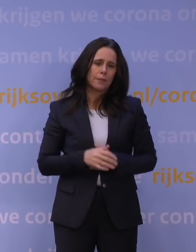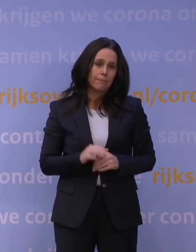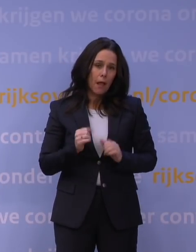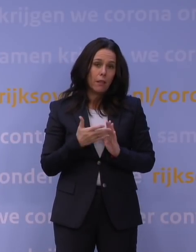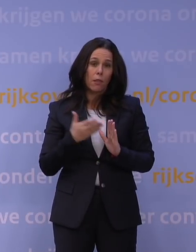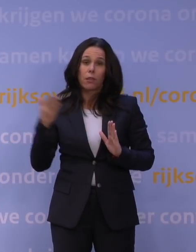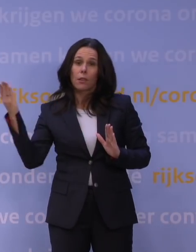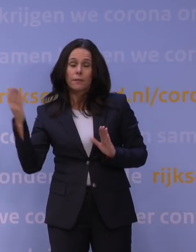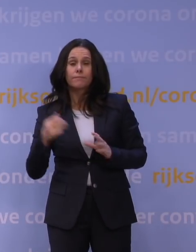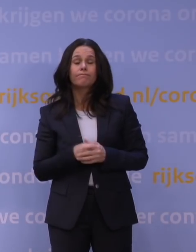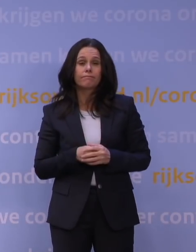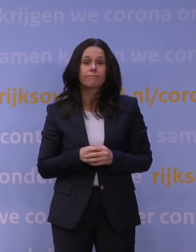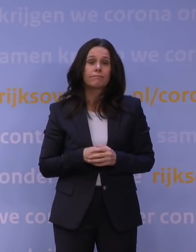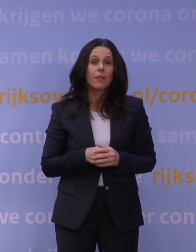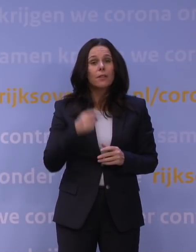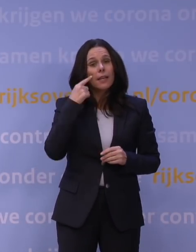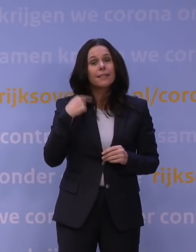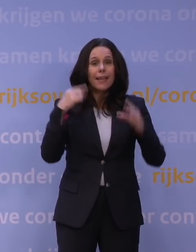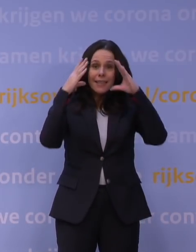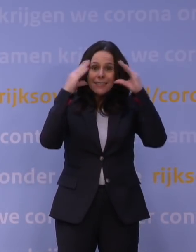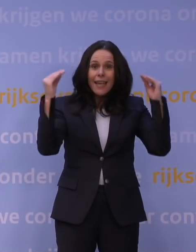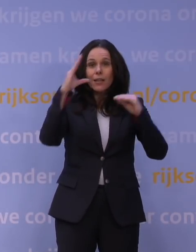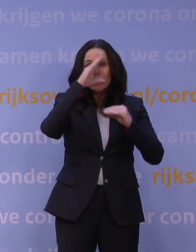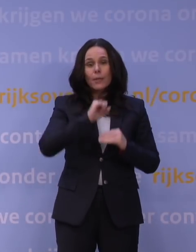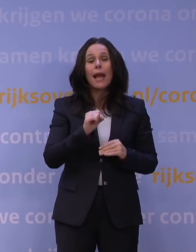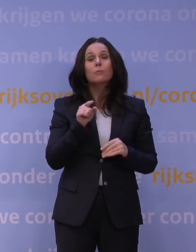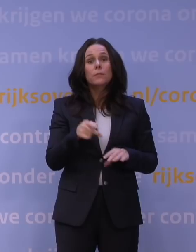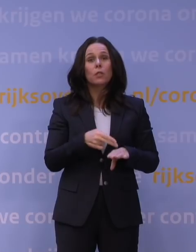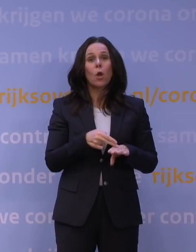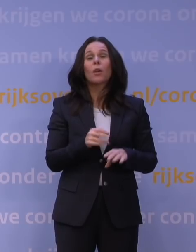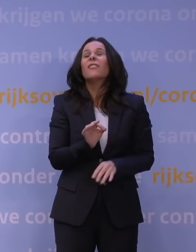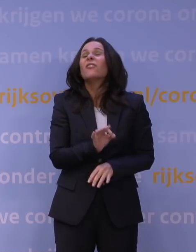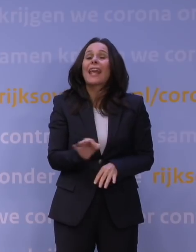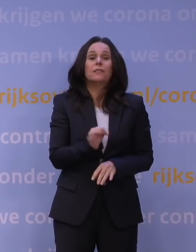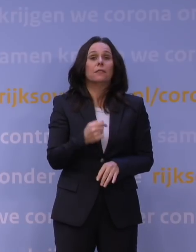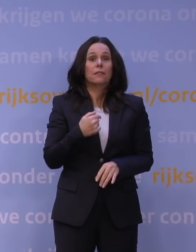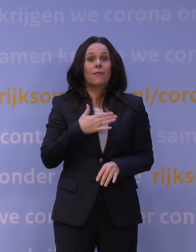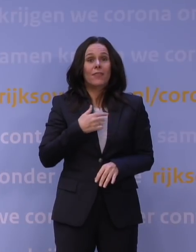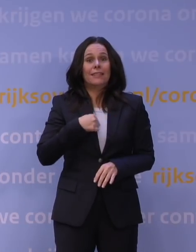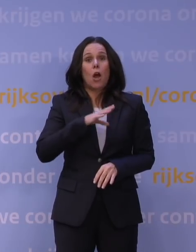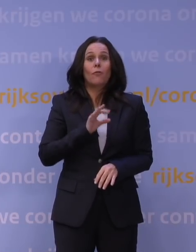Dus ik denk dat Nederland begrijpt dat dit nu nodig is, het verschrikkelijk vindt, zoals ik het zelf ook verschrikkelijk vind, maar het absoluut snapt.